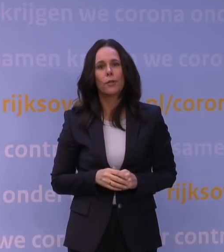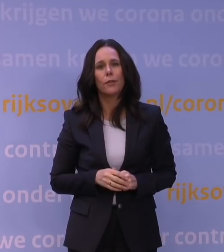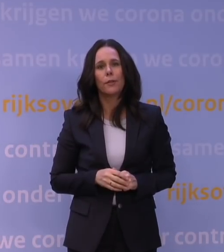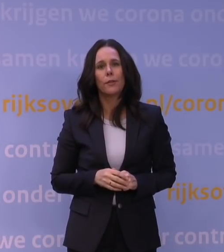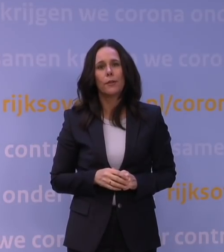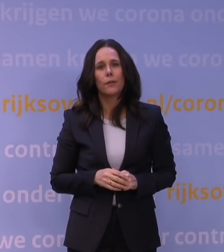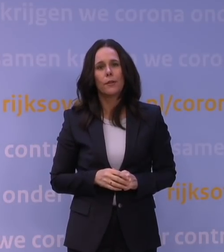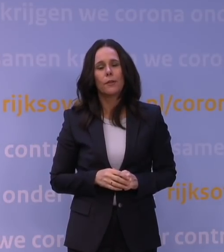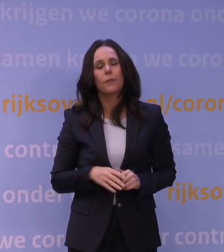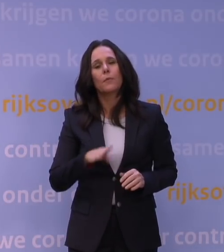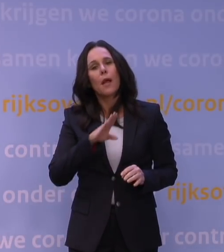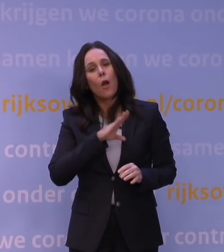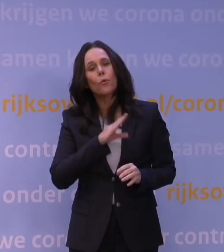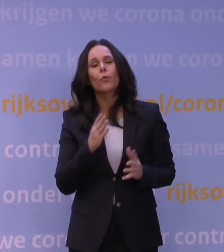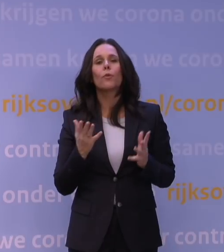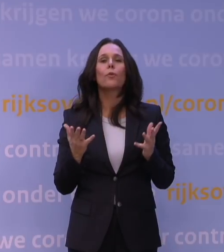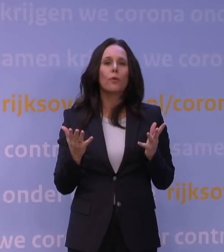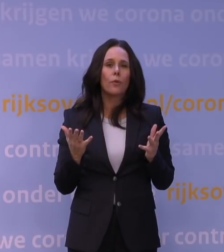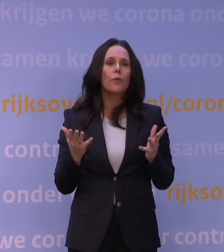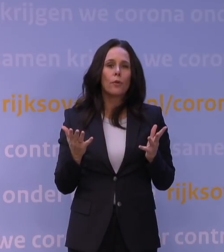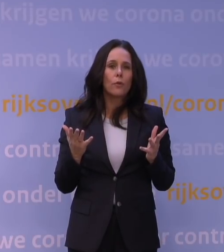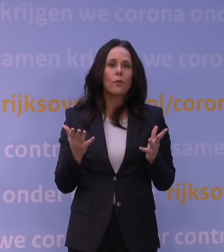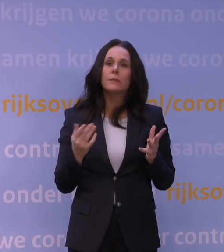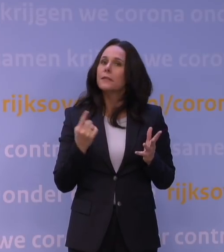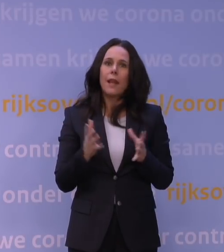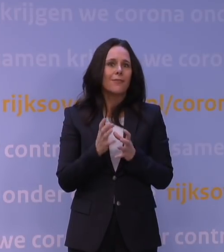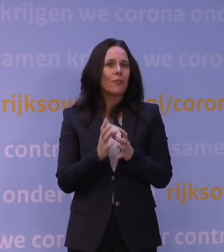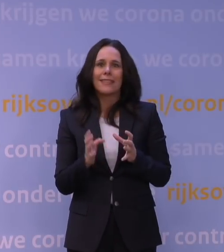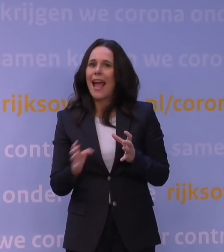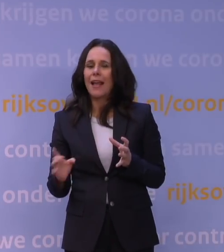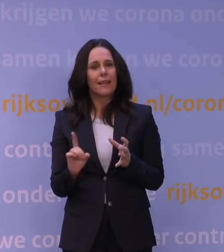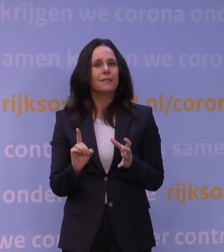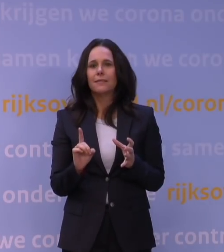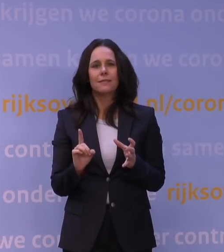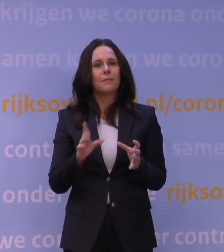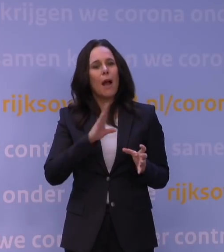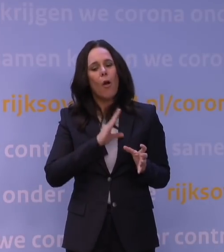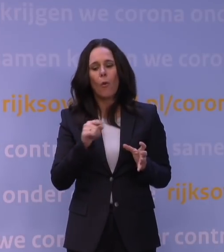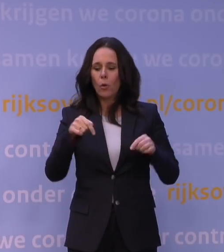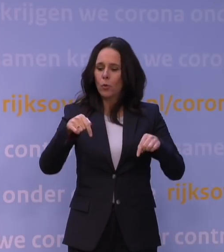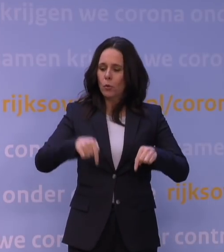maar tevens gaat het niet alleen om een vertraging. Het gaat er ook om dat we denken dat we de huidige zorg,